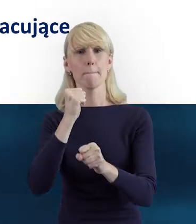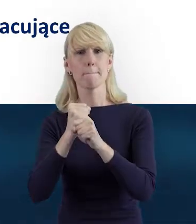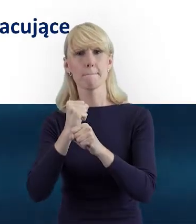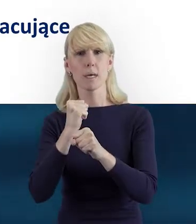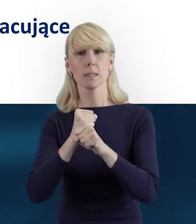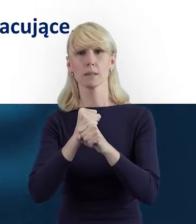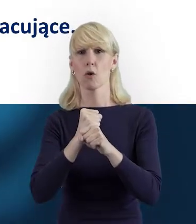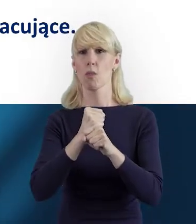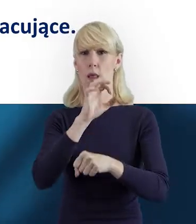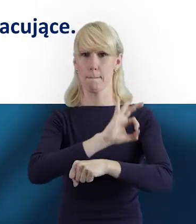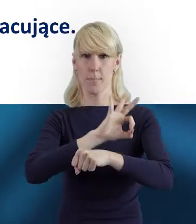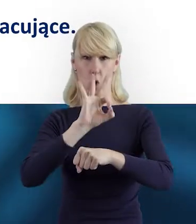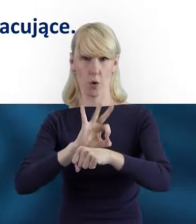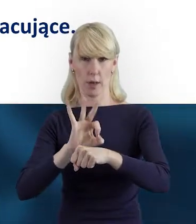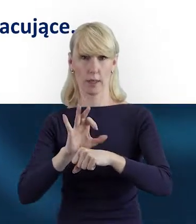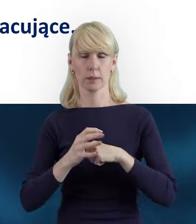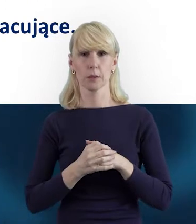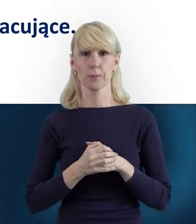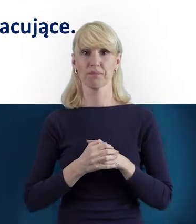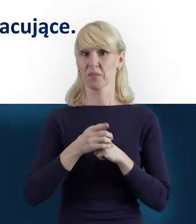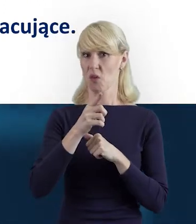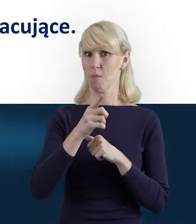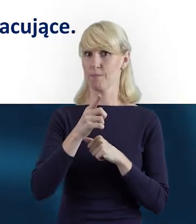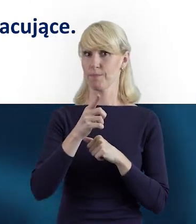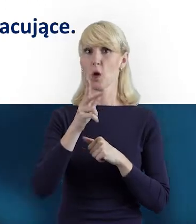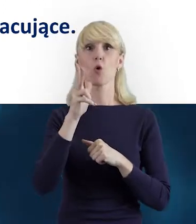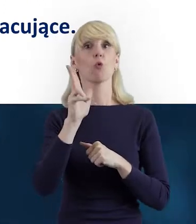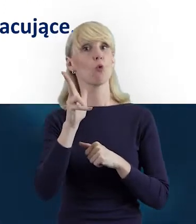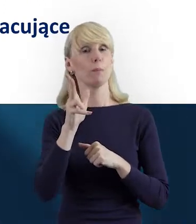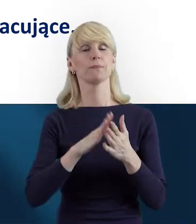Personel projektu to osoby zaangażowane do realizacji zadań